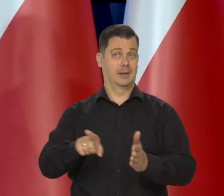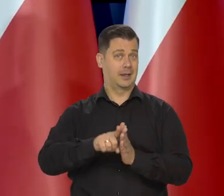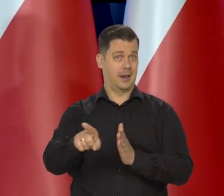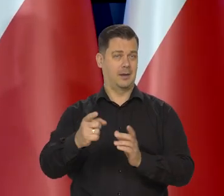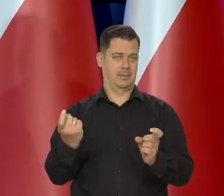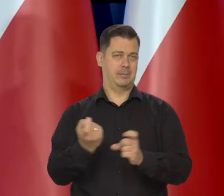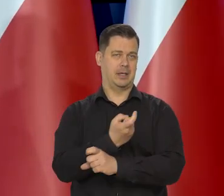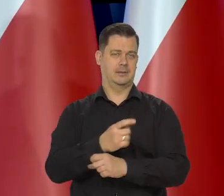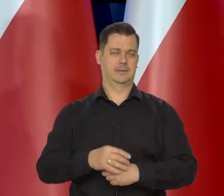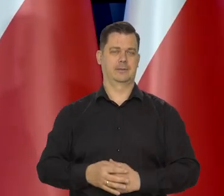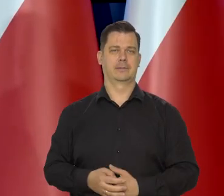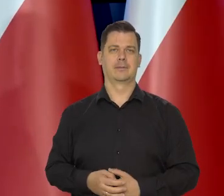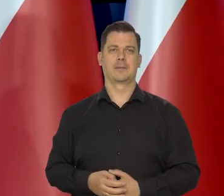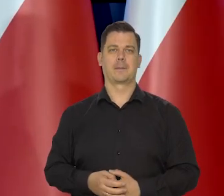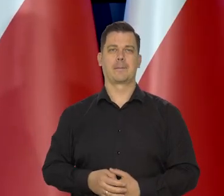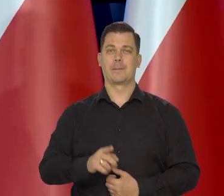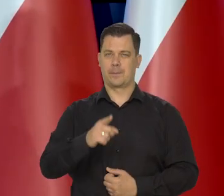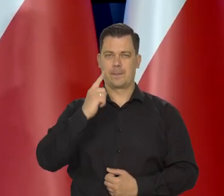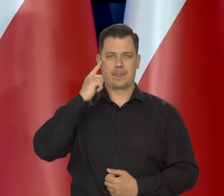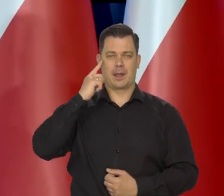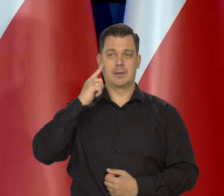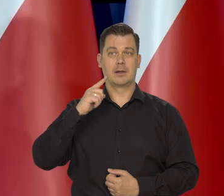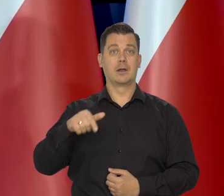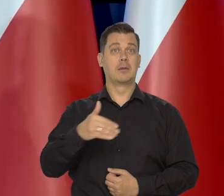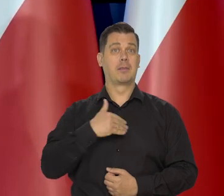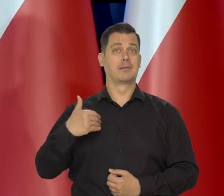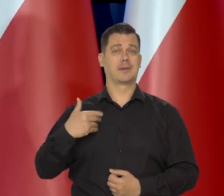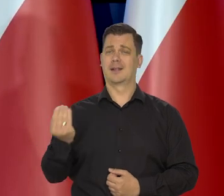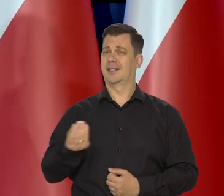Proszę pamiętać, że my jesteśmy nadal,